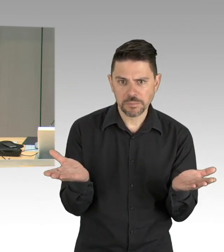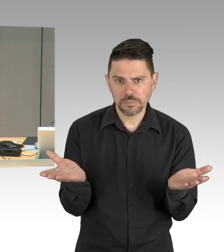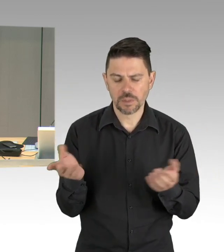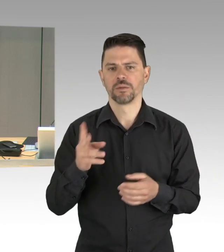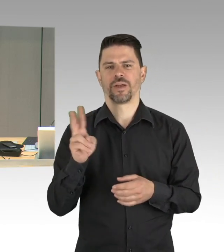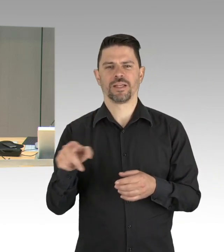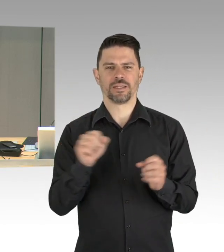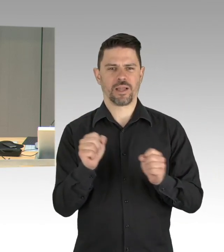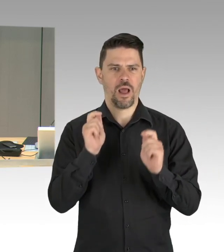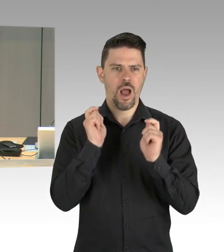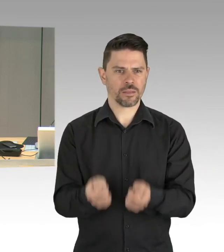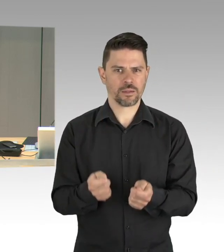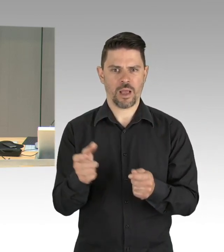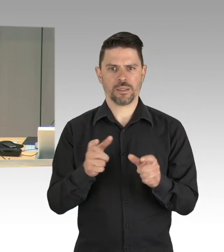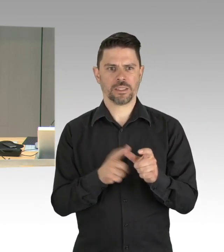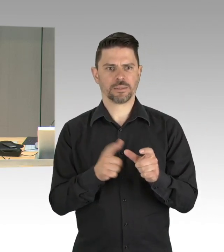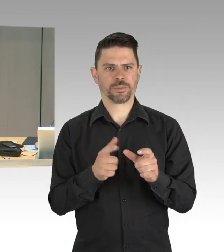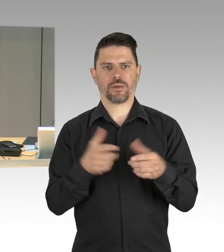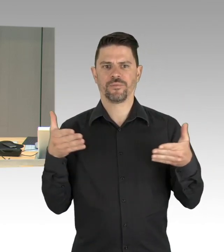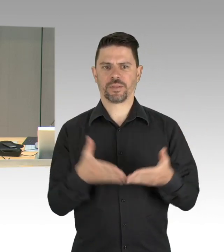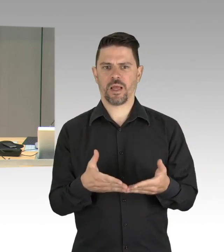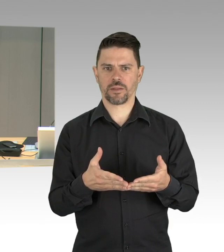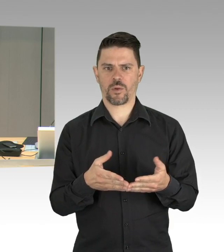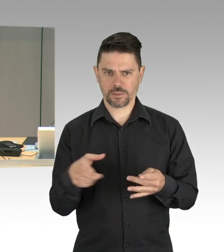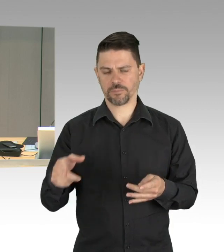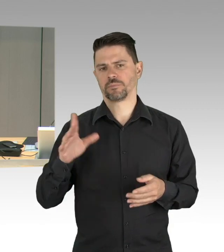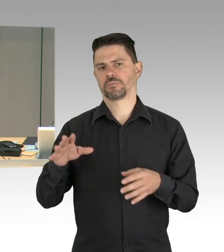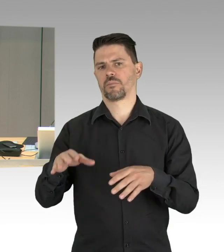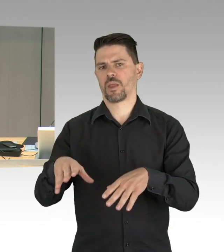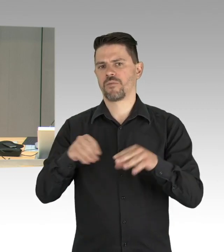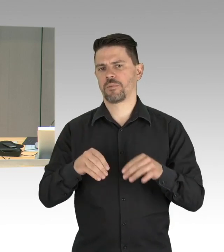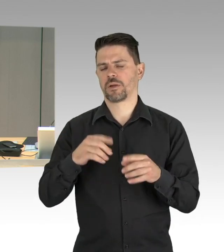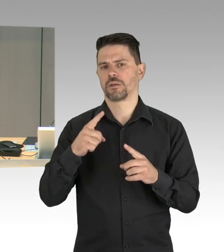auch die Konsensliste ist damit so angenommen. Ich komme zur Entschuldigung des Senats,